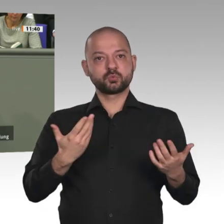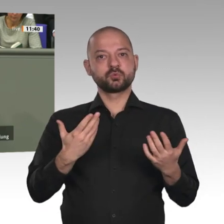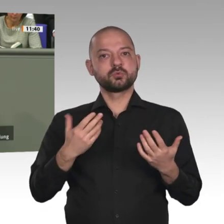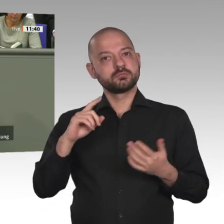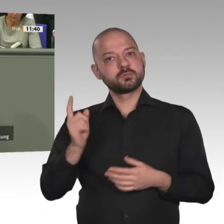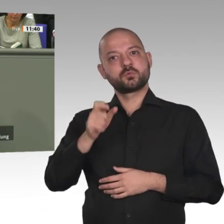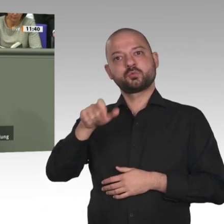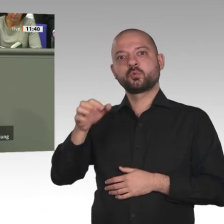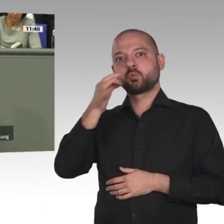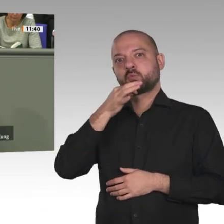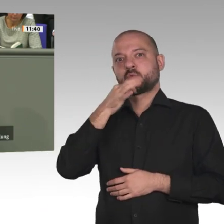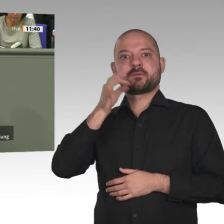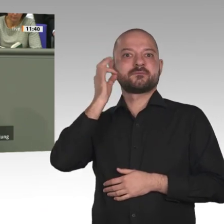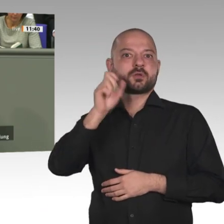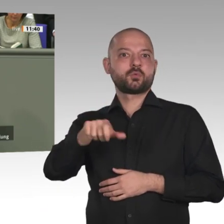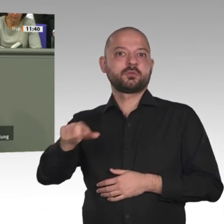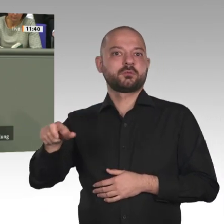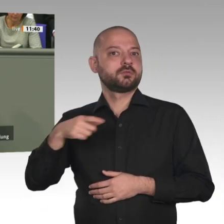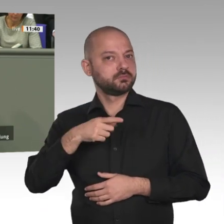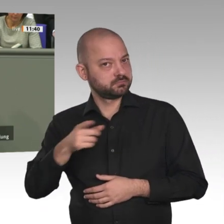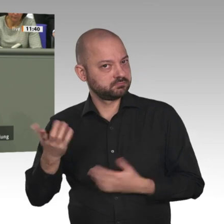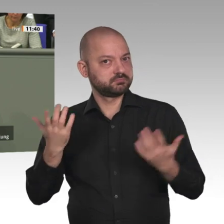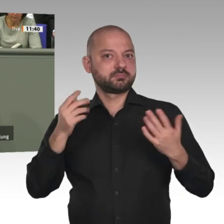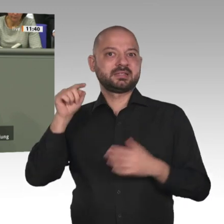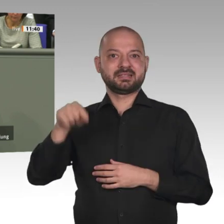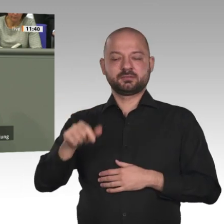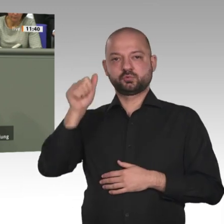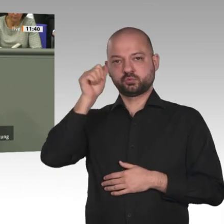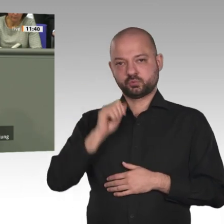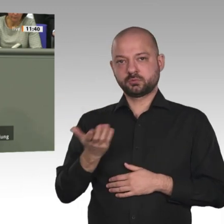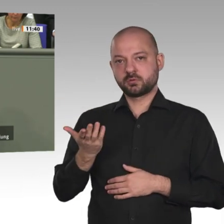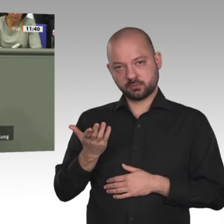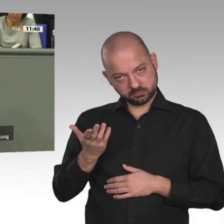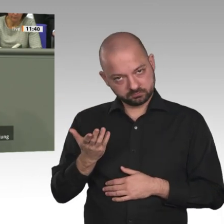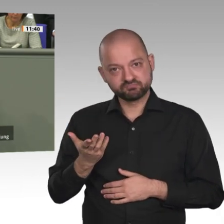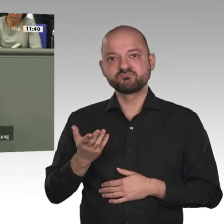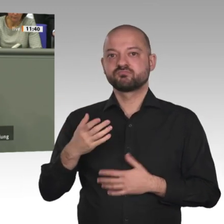sind sein Ziel. Deshalb sind Deutschland und Europa aufgefordert, dies jetzt wirksam